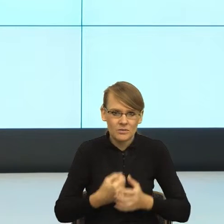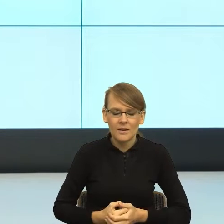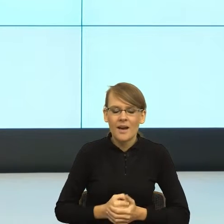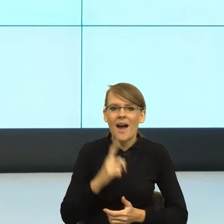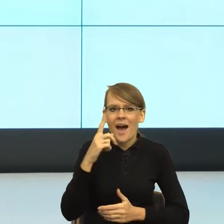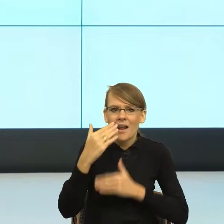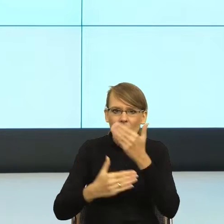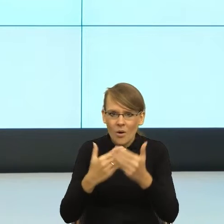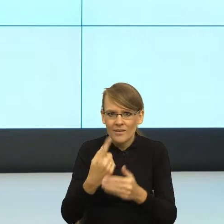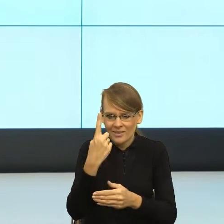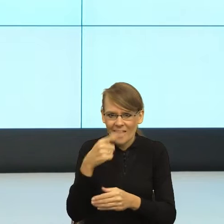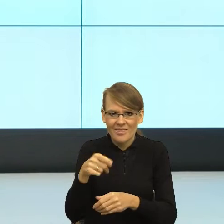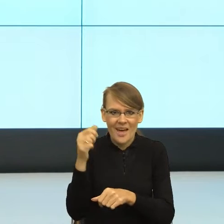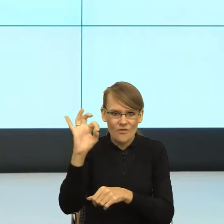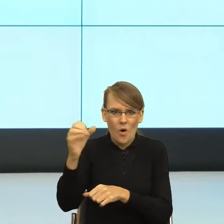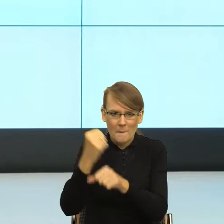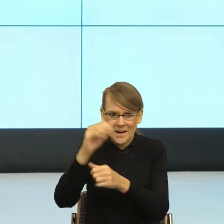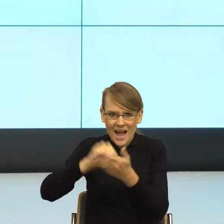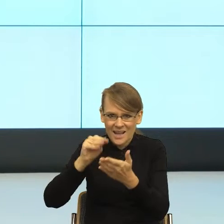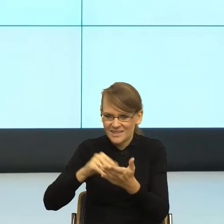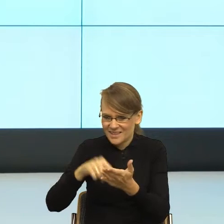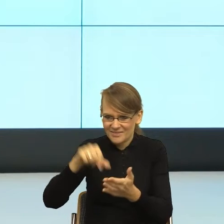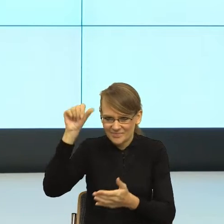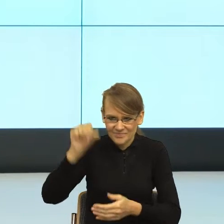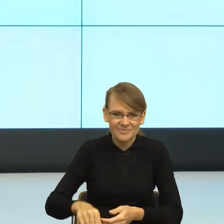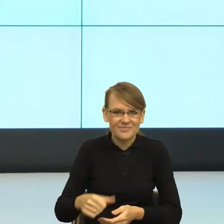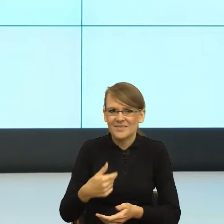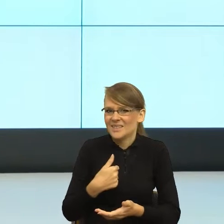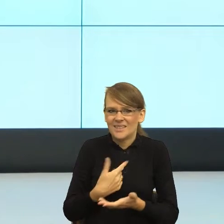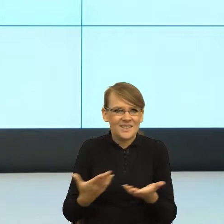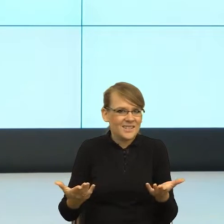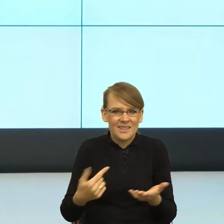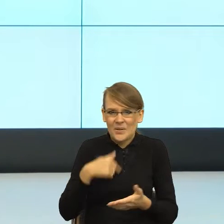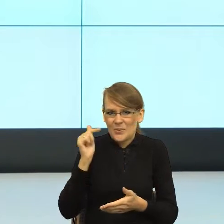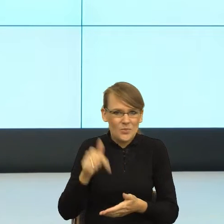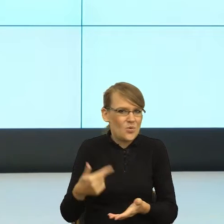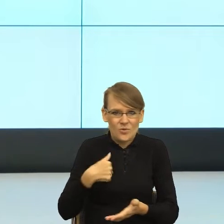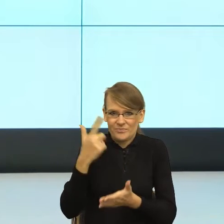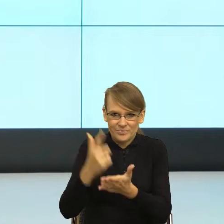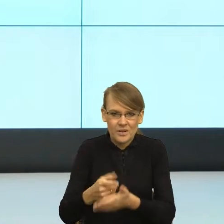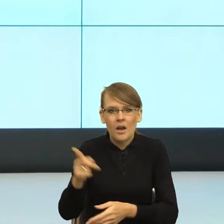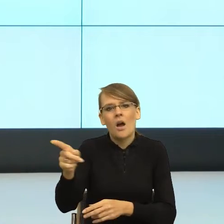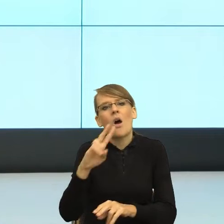postawić ocenę niedostateczną. I wtedy usłyszałam: "Gocha, taka fajna się wydawałaś". To był ostatni raz,